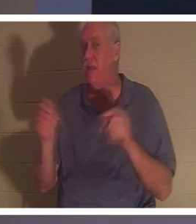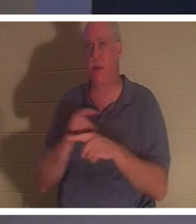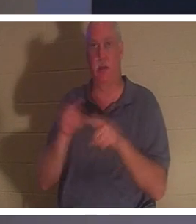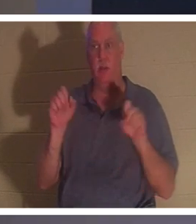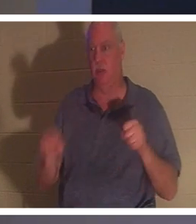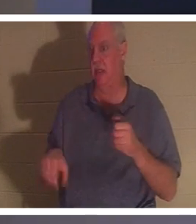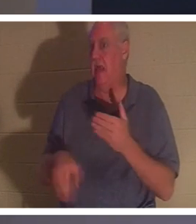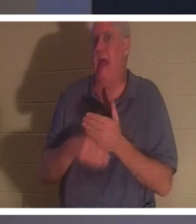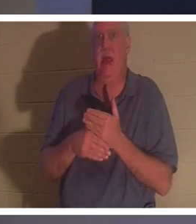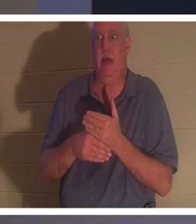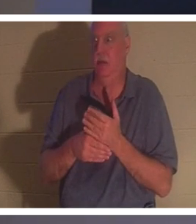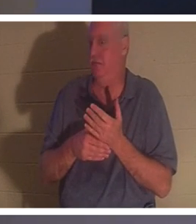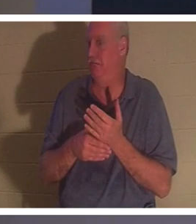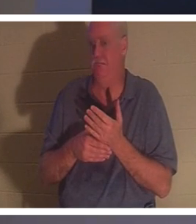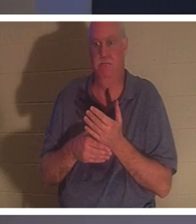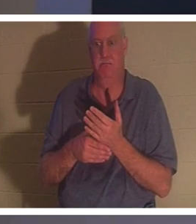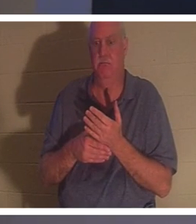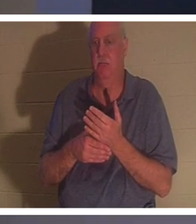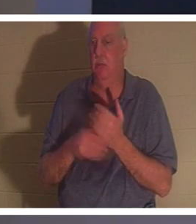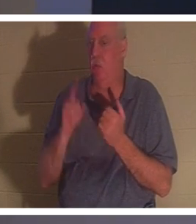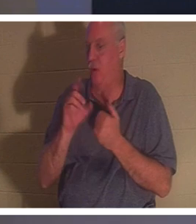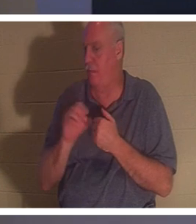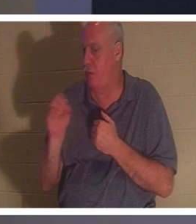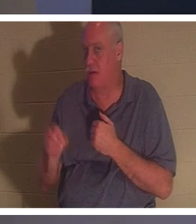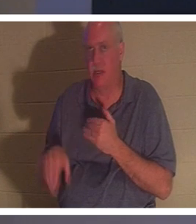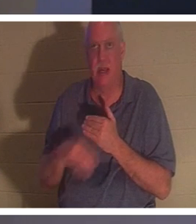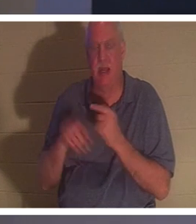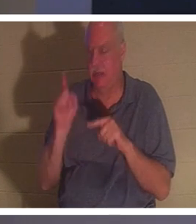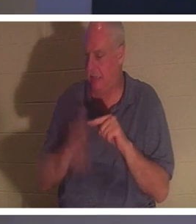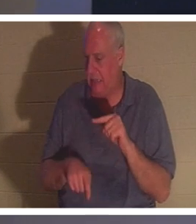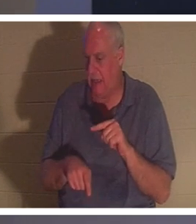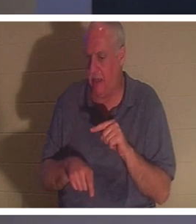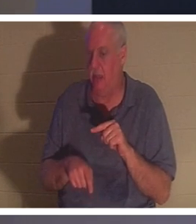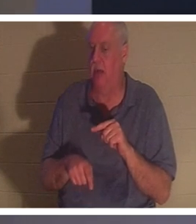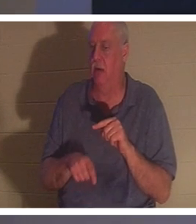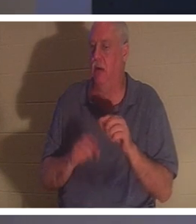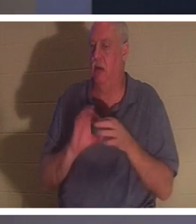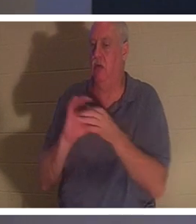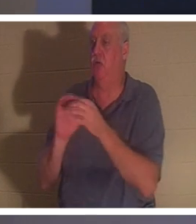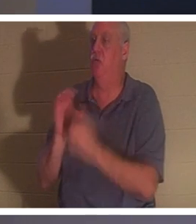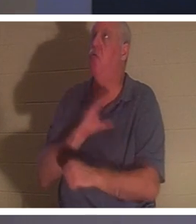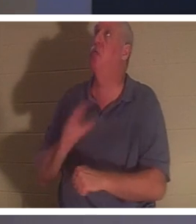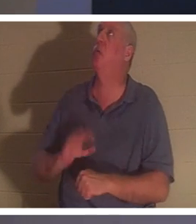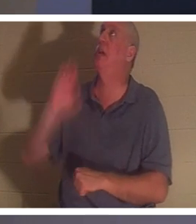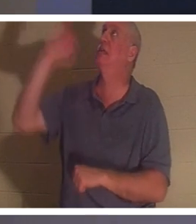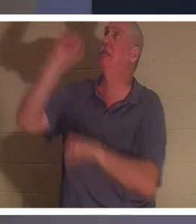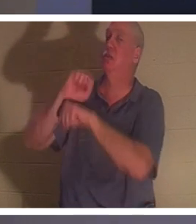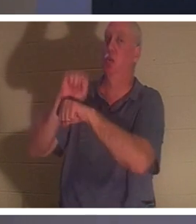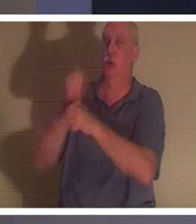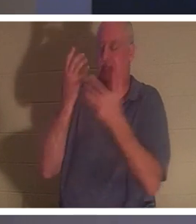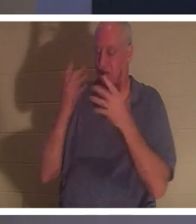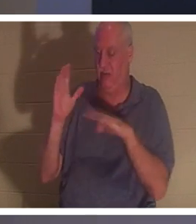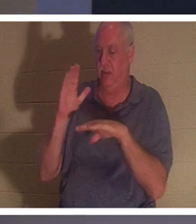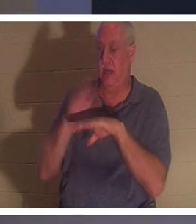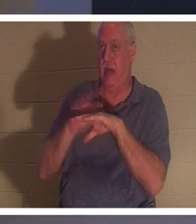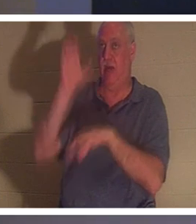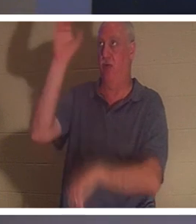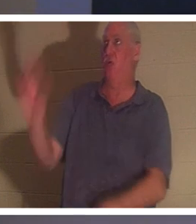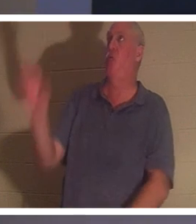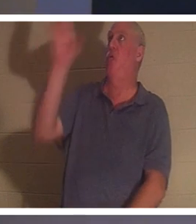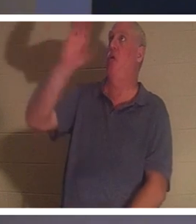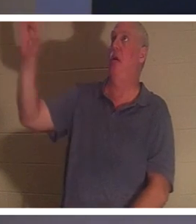！你无法为基督在十字架上所完成的工作添加任何百分之一的内容。他确实是来